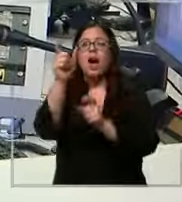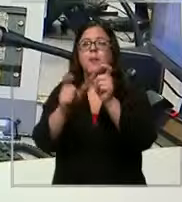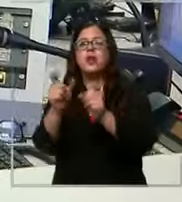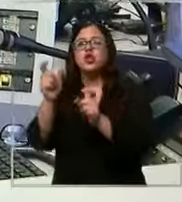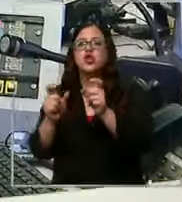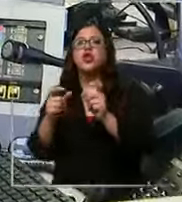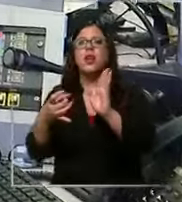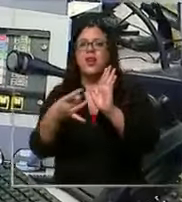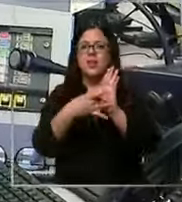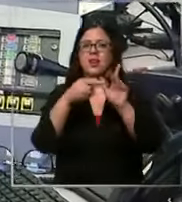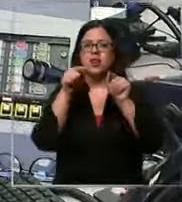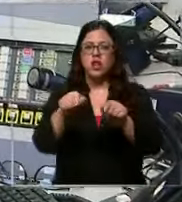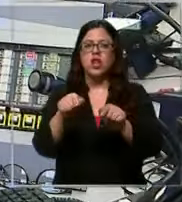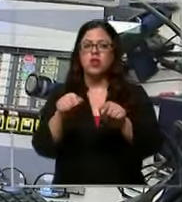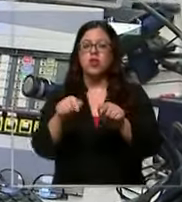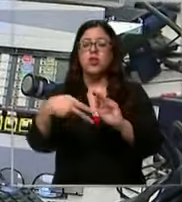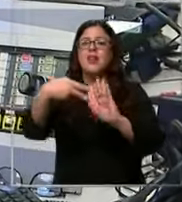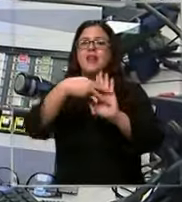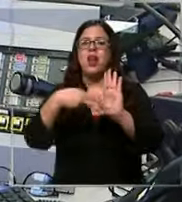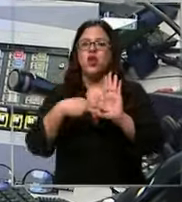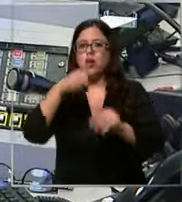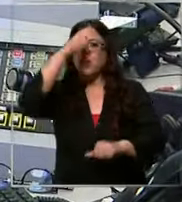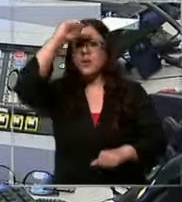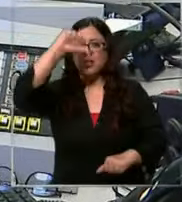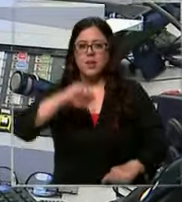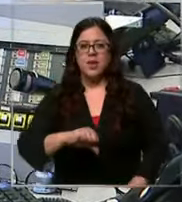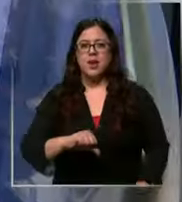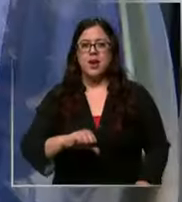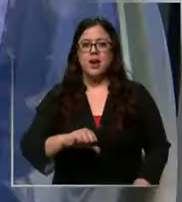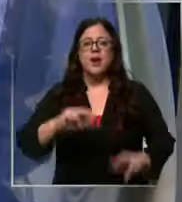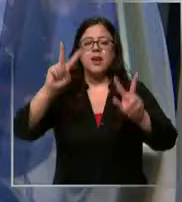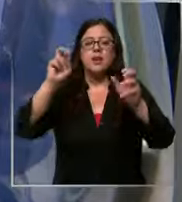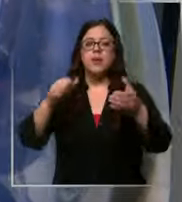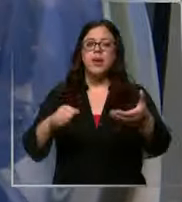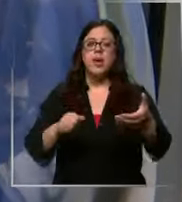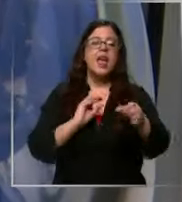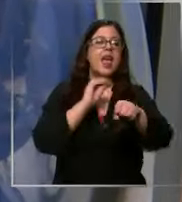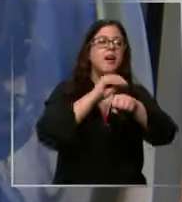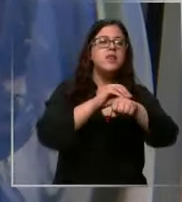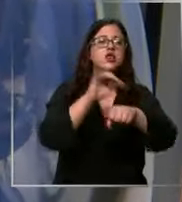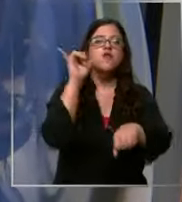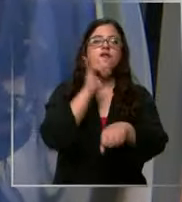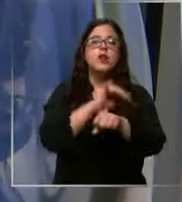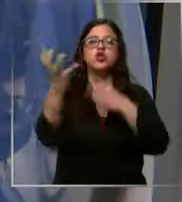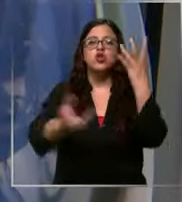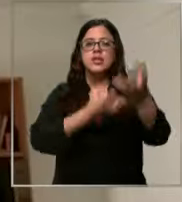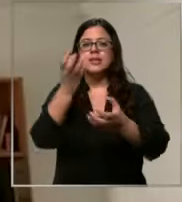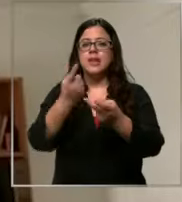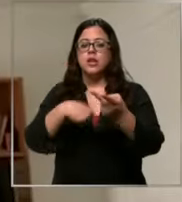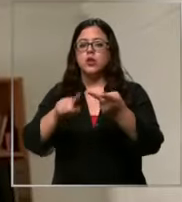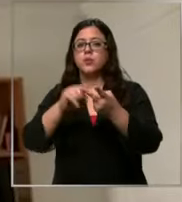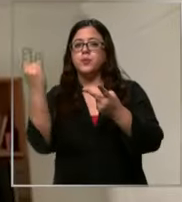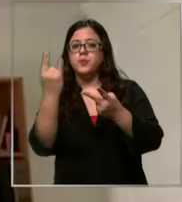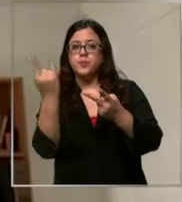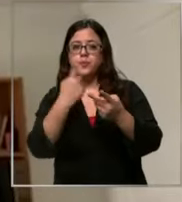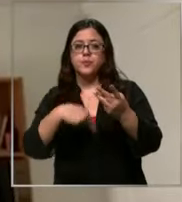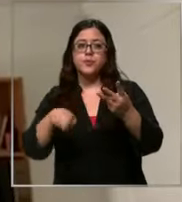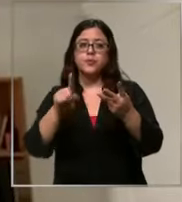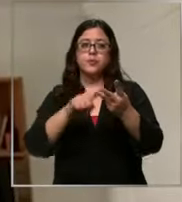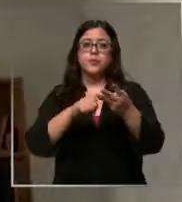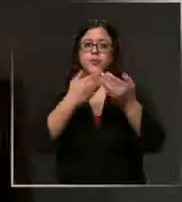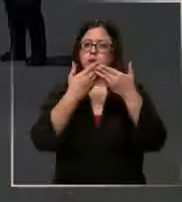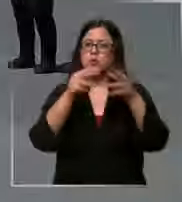esta conducta la norma sanciona las alarmas falsas de incendio emergencia o calamidad pública los